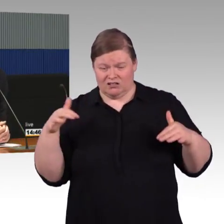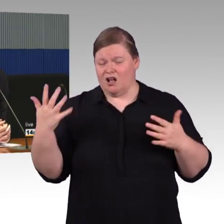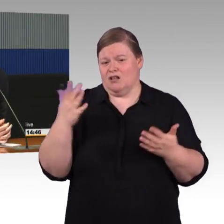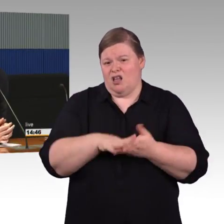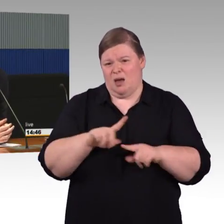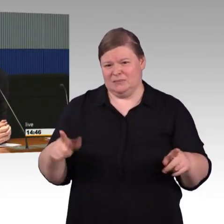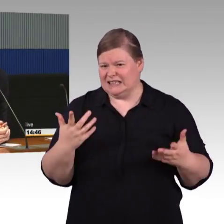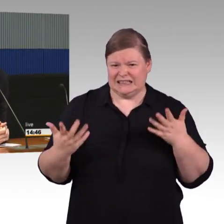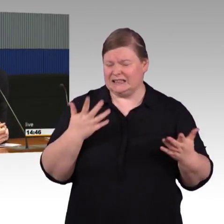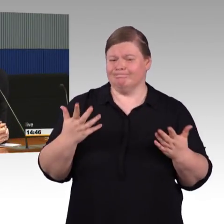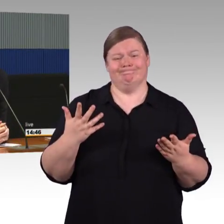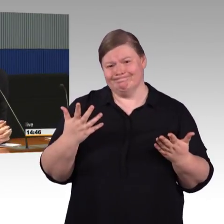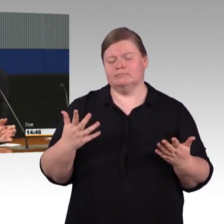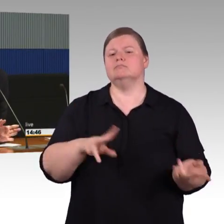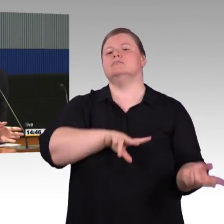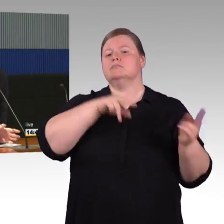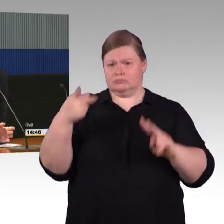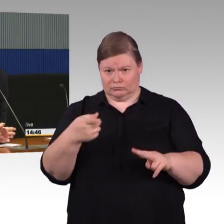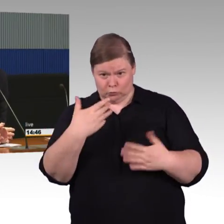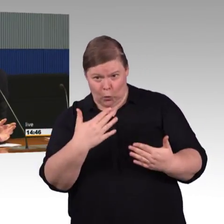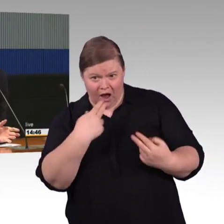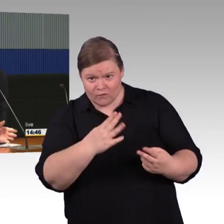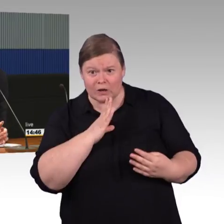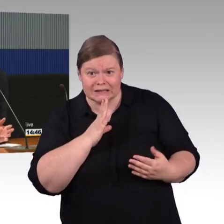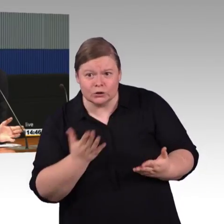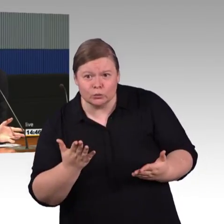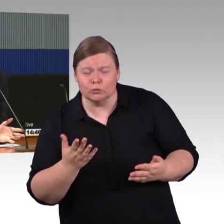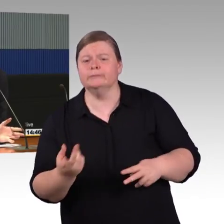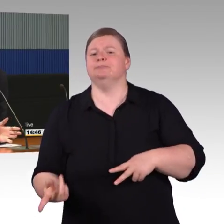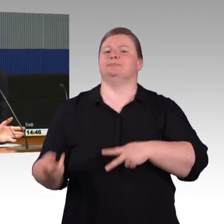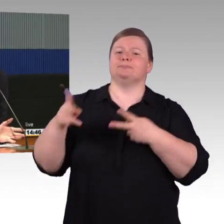(Rednerwechsel) Genau. Wenn man jetzt nur einen einzelnen Bahnsteig hat,